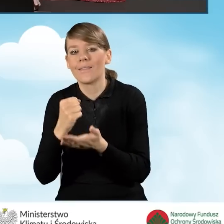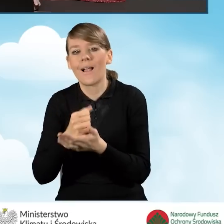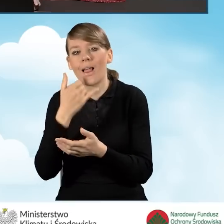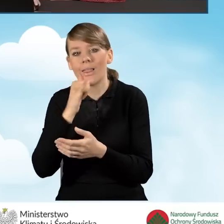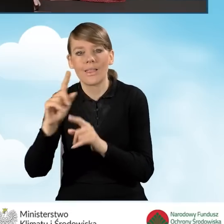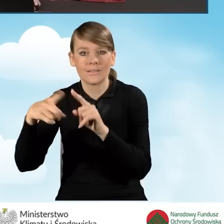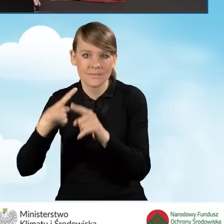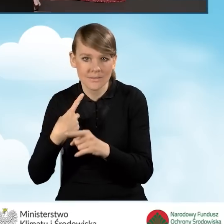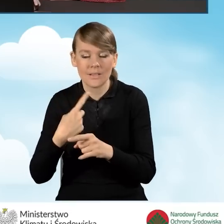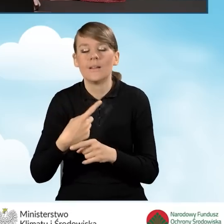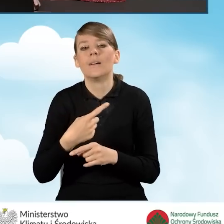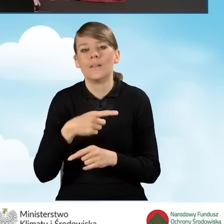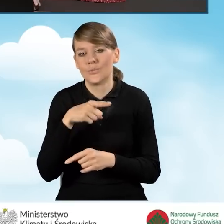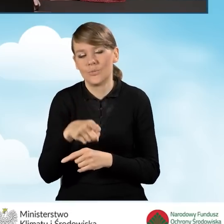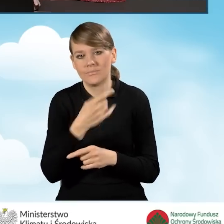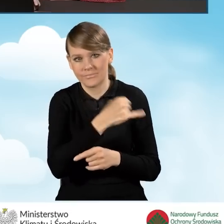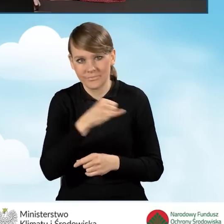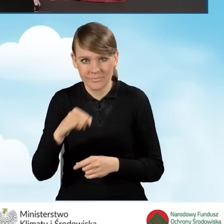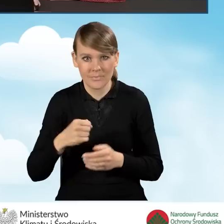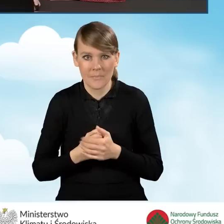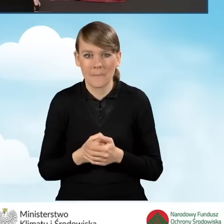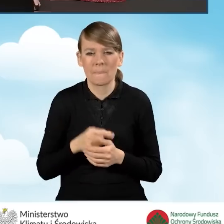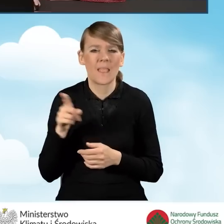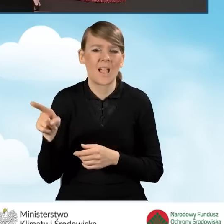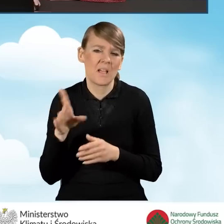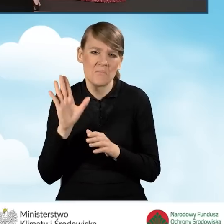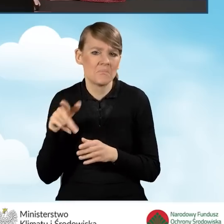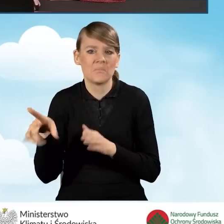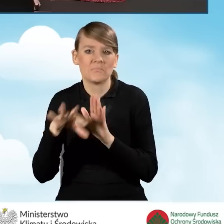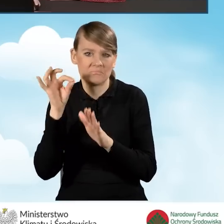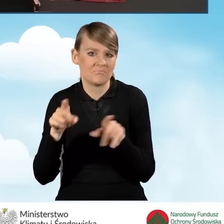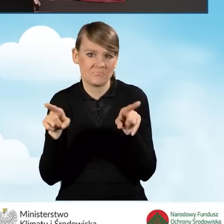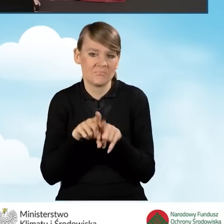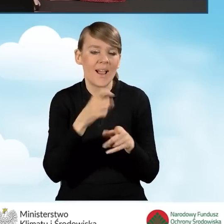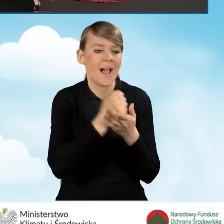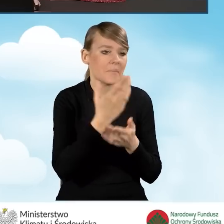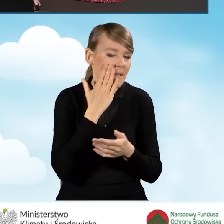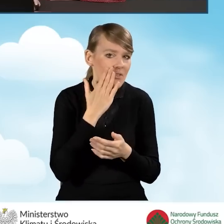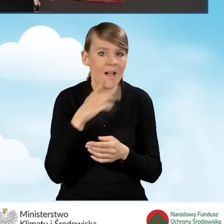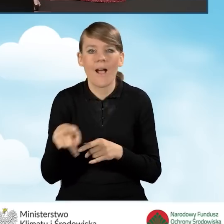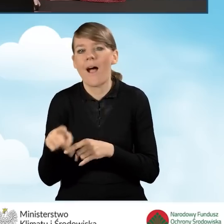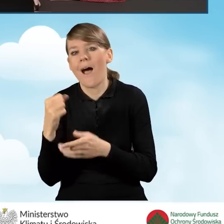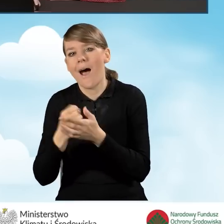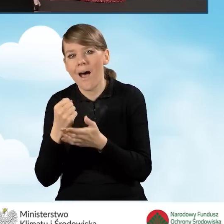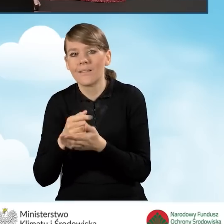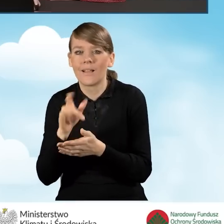Nasz adres korespondencji w tym przypadku będzie ten sam, co adres zamieszkania, a zatem nie będę zaznaczała tego pola.